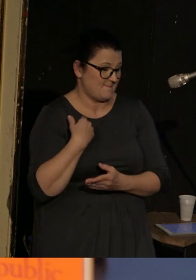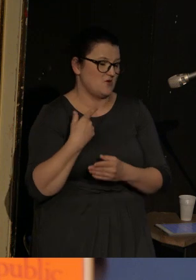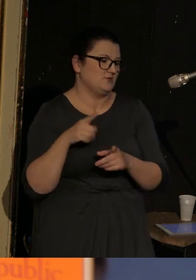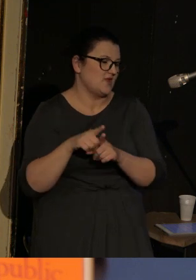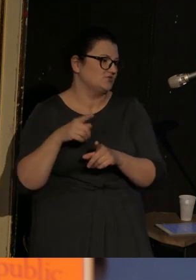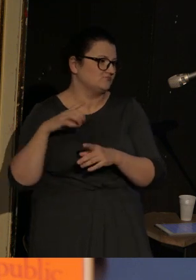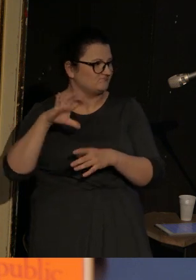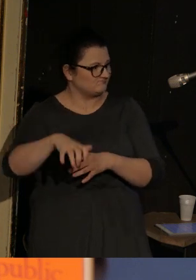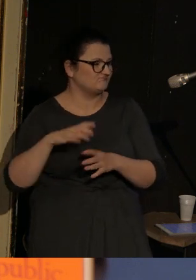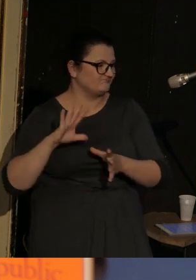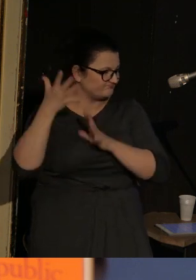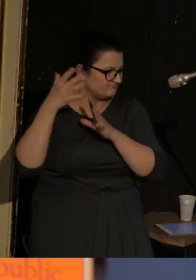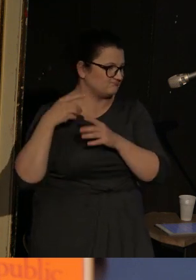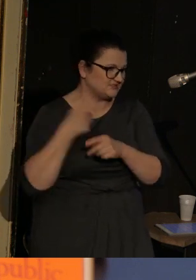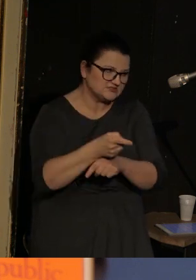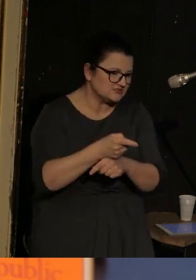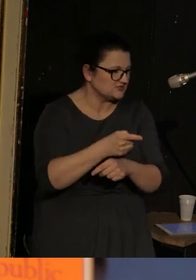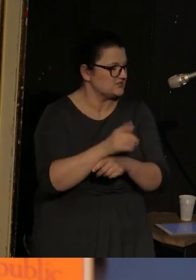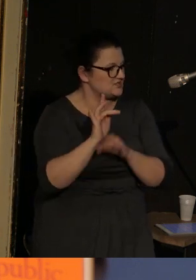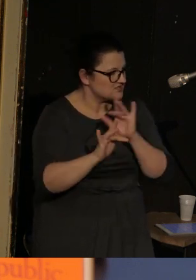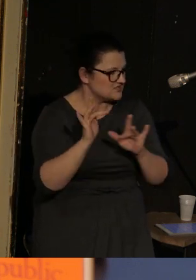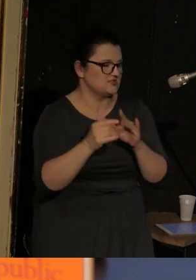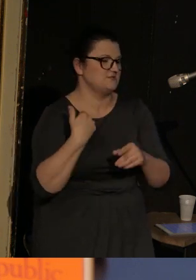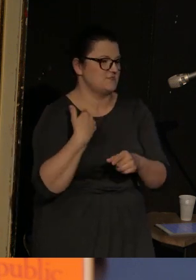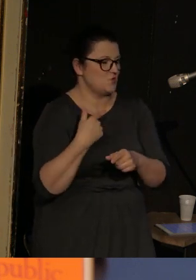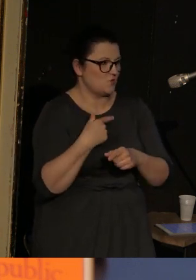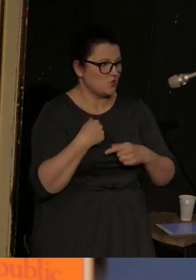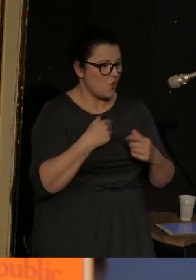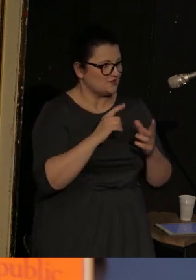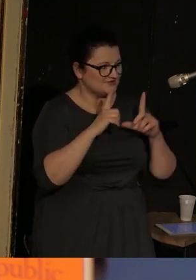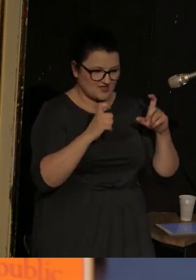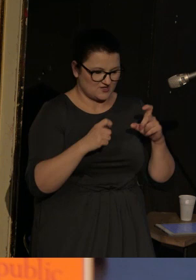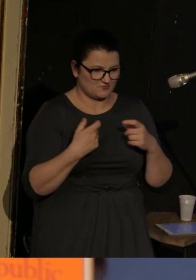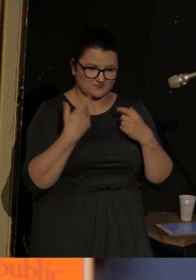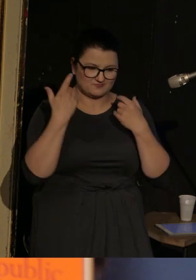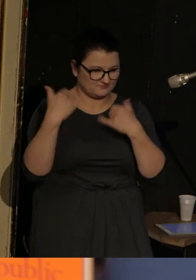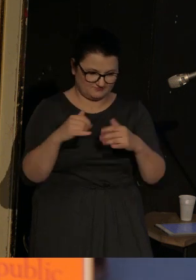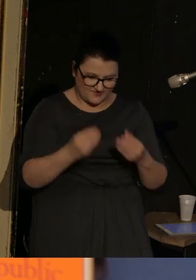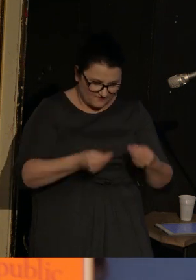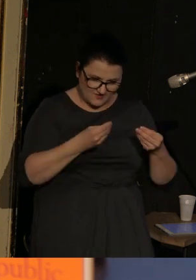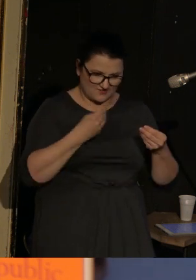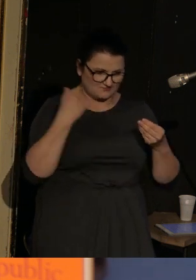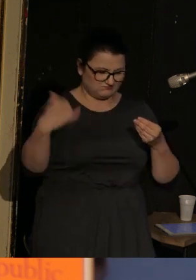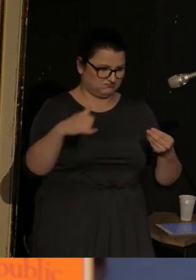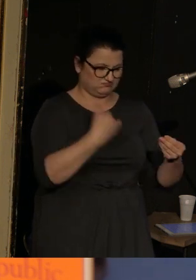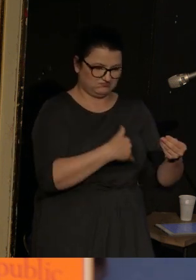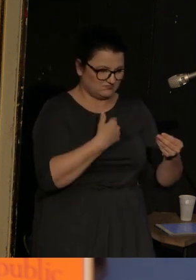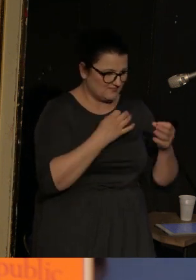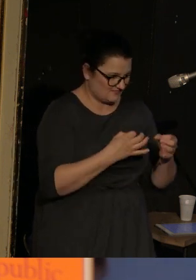i jakby te dramatyczne zdjęcia, z zupełnie innego porządku niż nasza cywilizacja, obiegły cały świat.